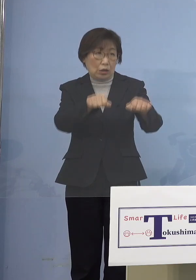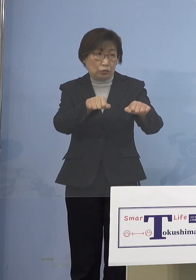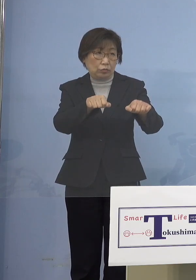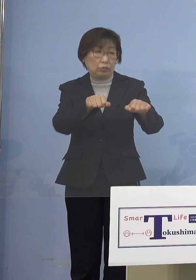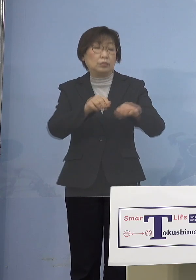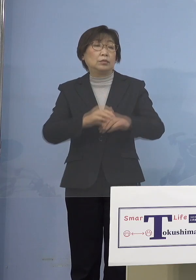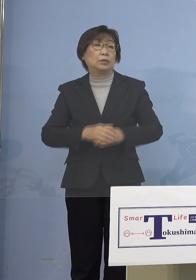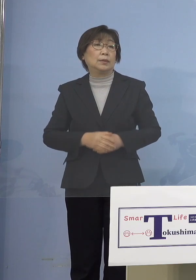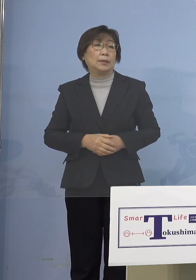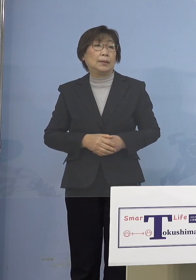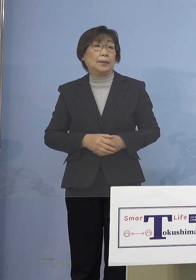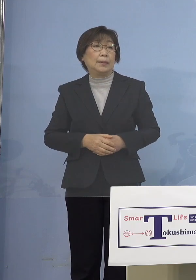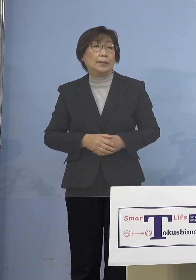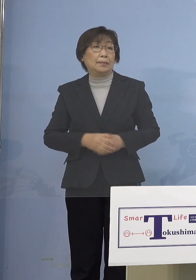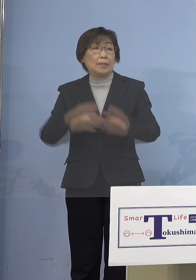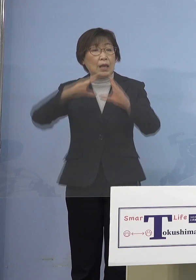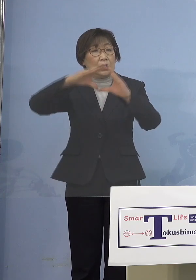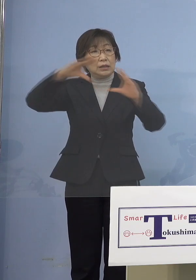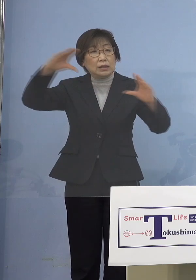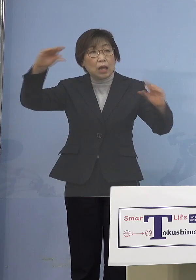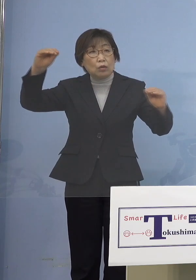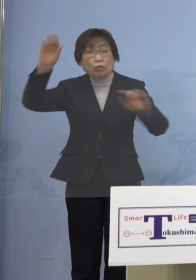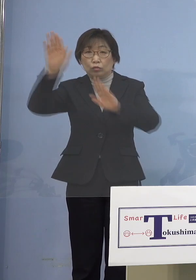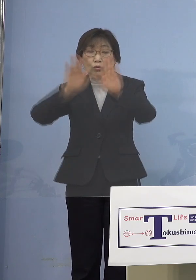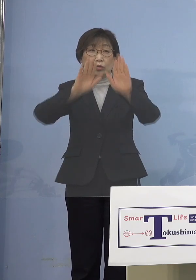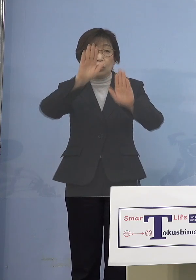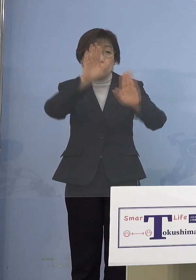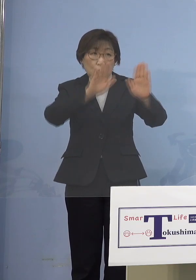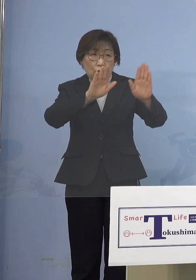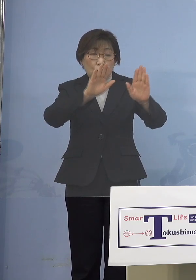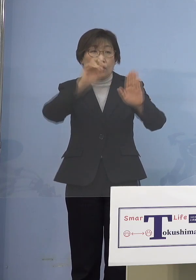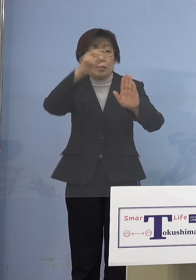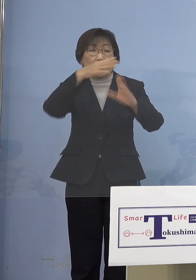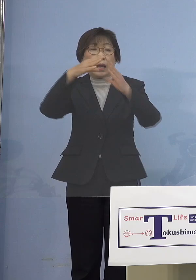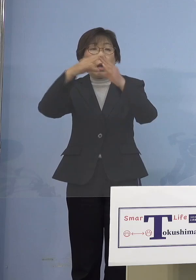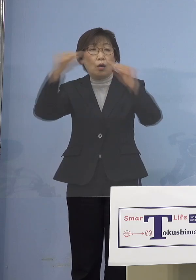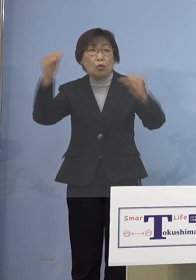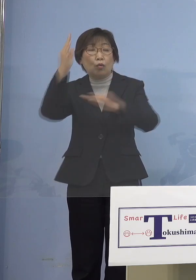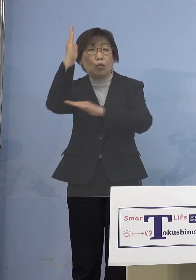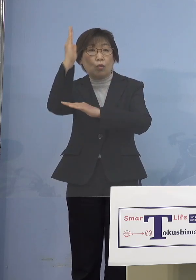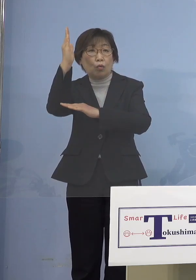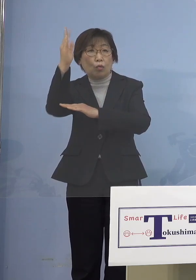ただ今、全国的な状況と 国策ですね、国策